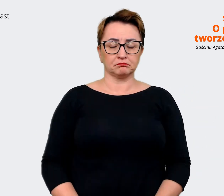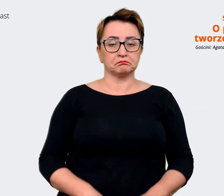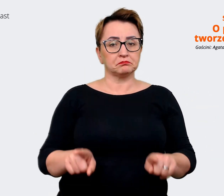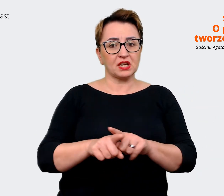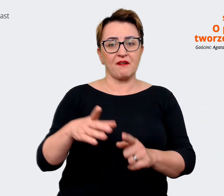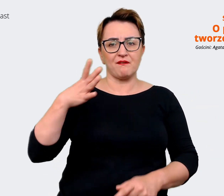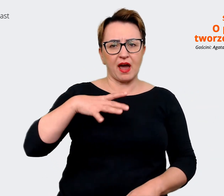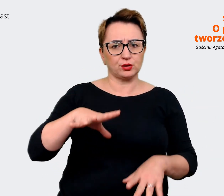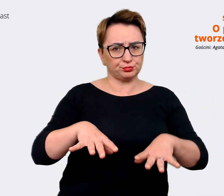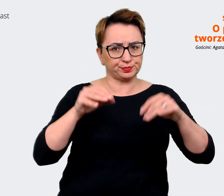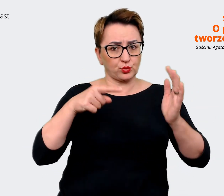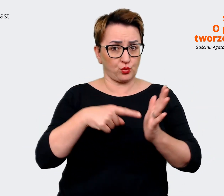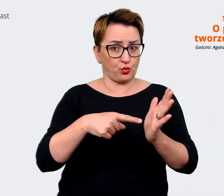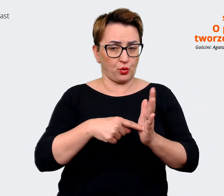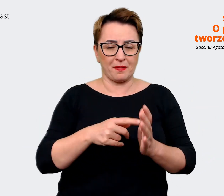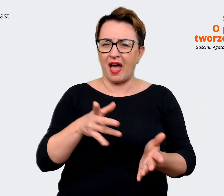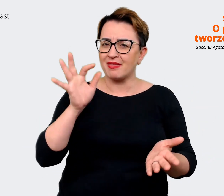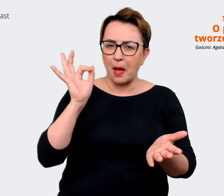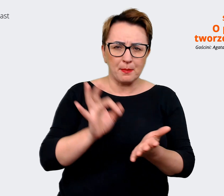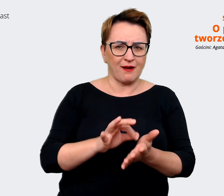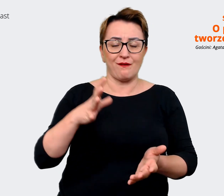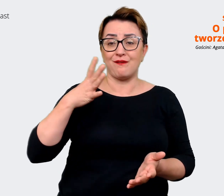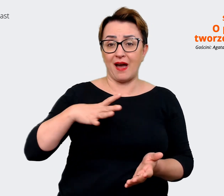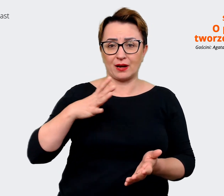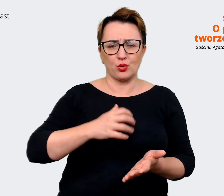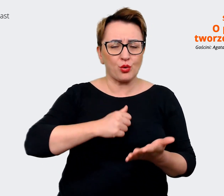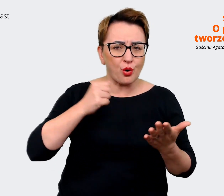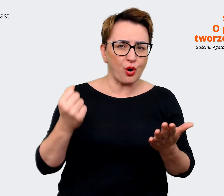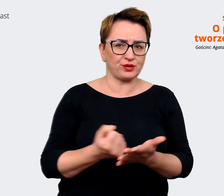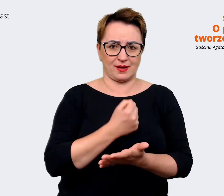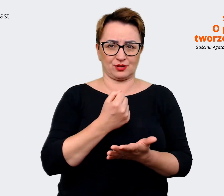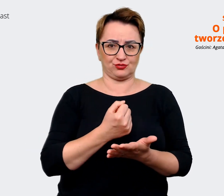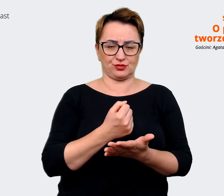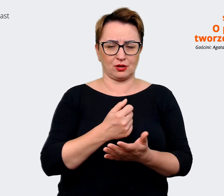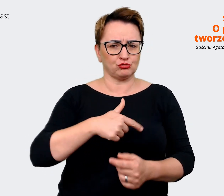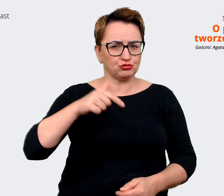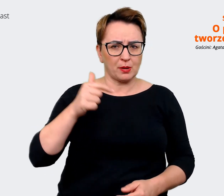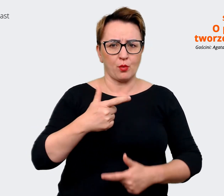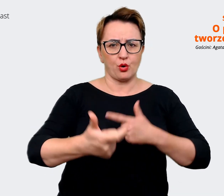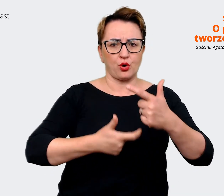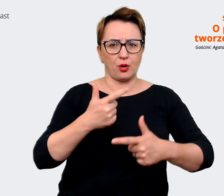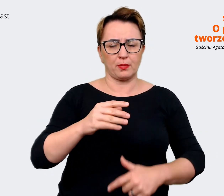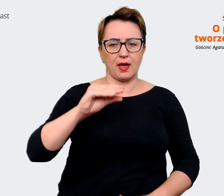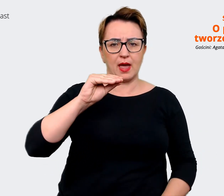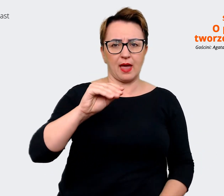pewno warto, koniecznie trzeba robić Employer Value Proposition i sprawdzać, co tak naprawdę